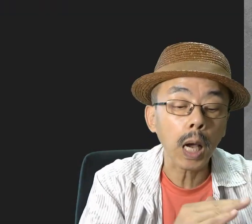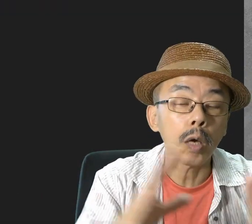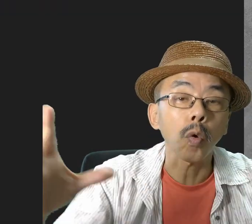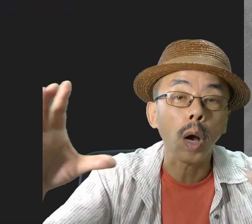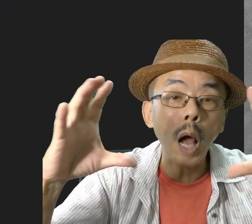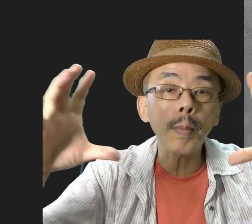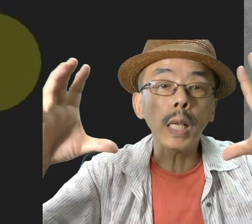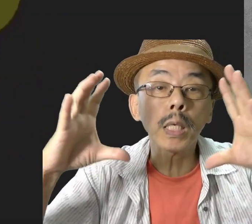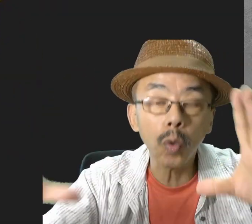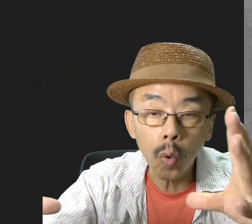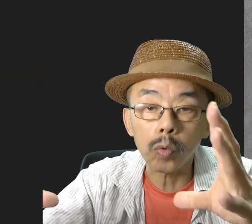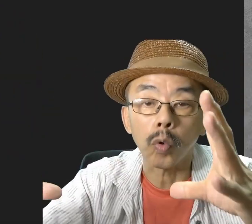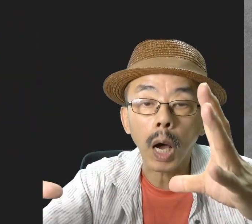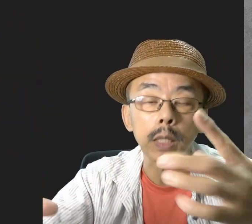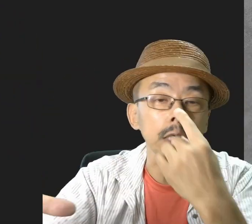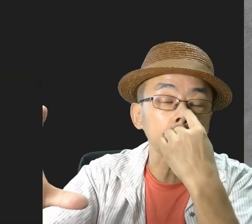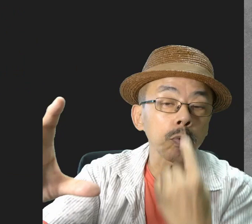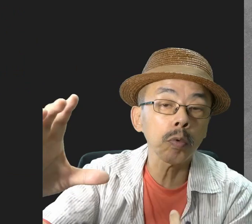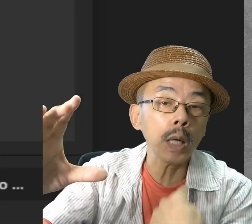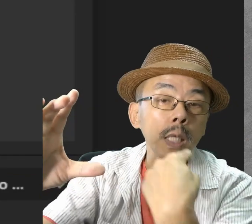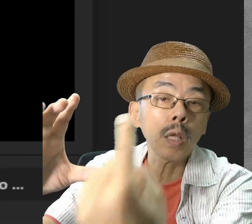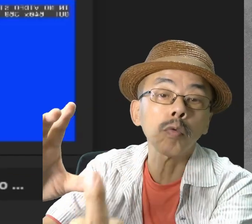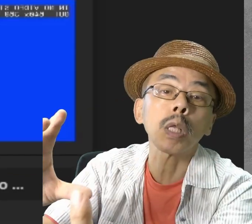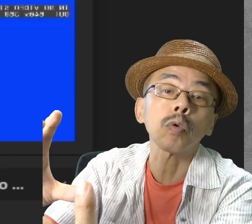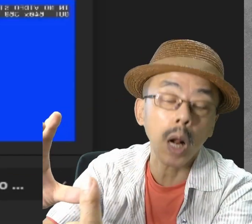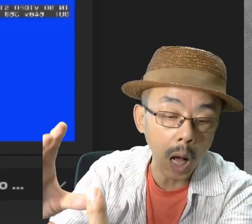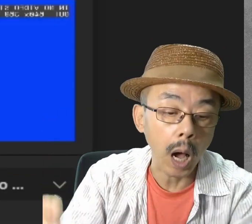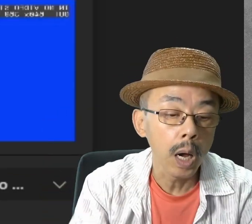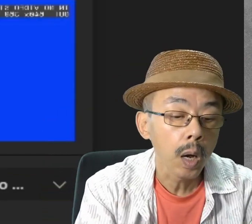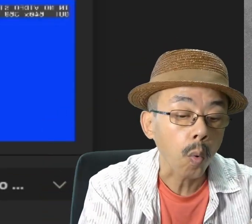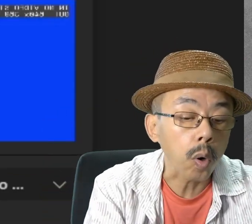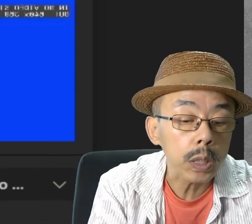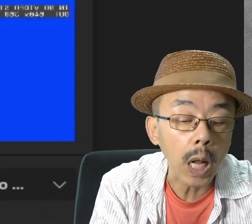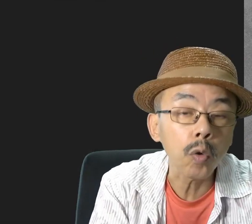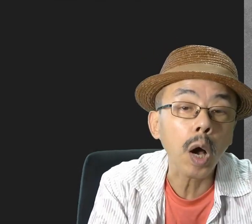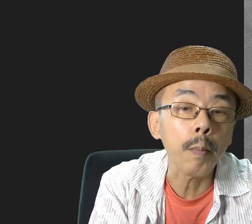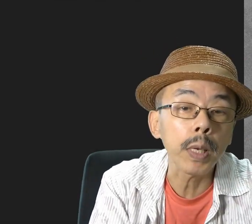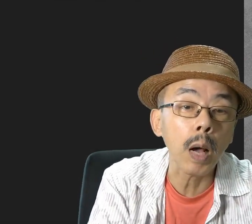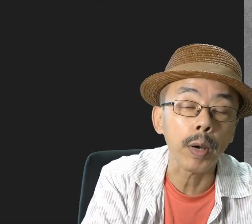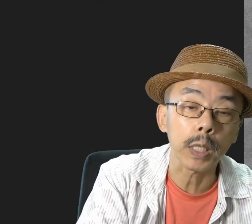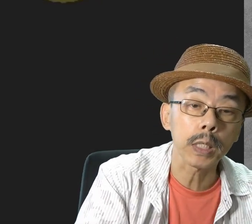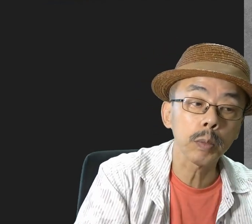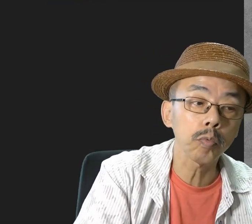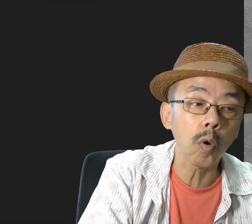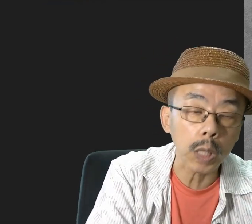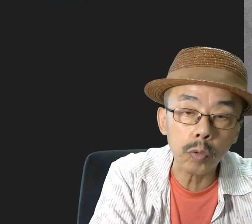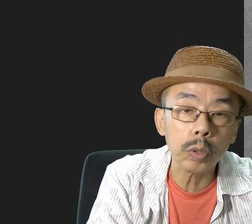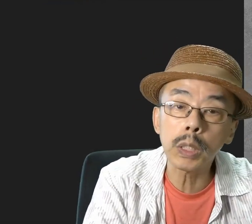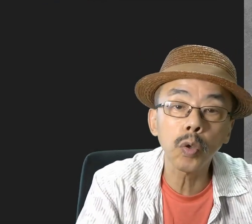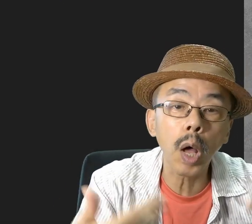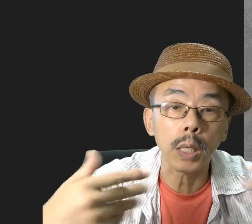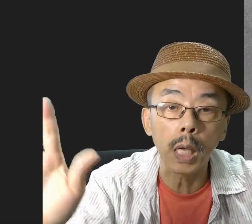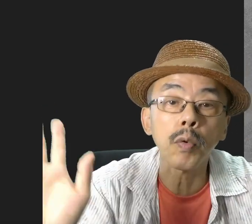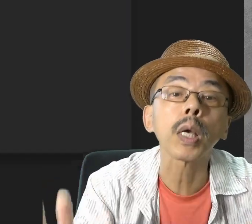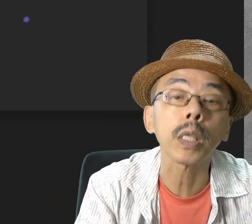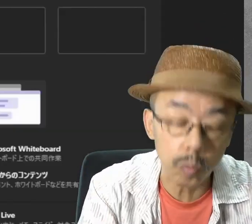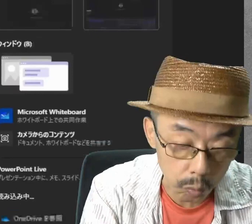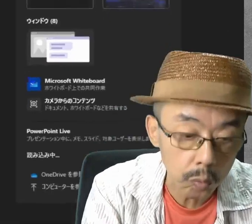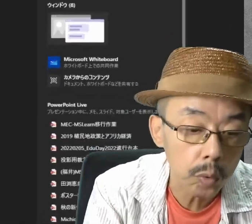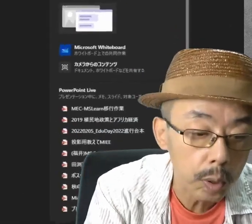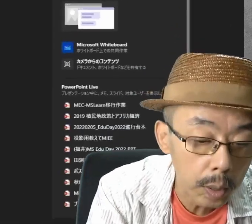なんでかというと、画面共有の中に自分が入るわけですから、わざわざもう一つ別に自分を出す必要はないわけです。